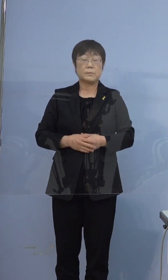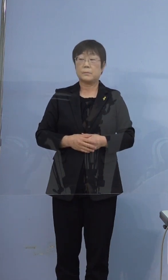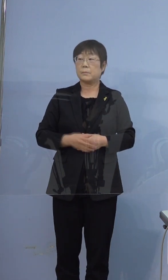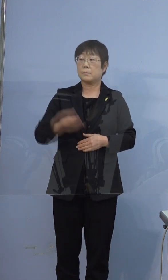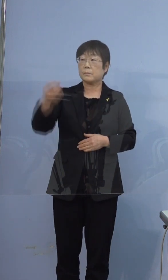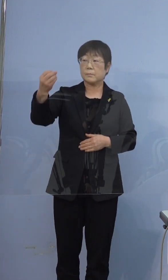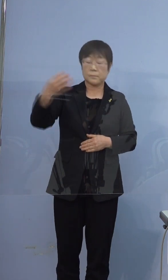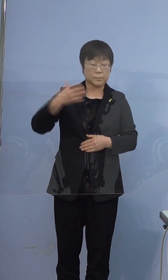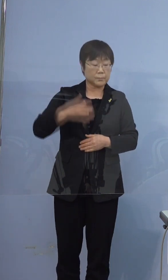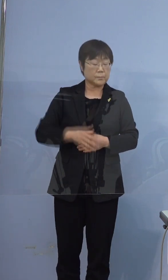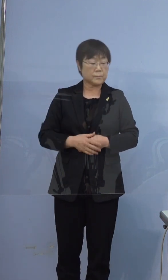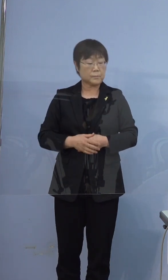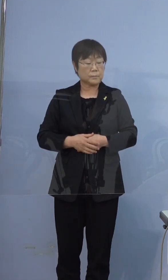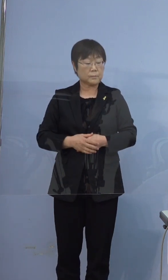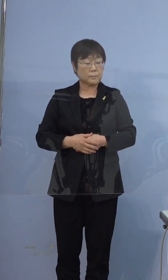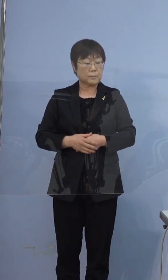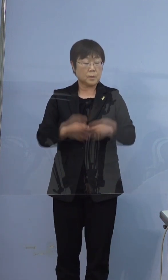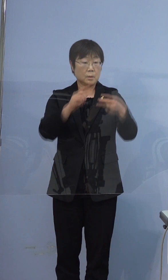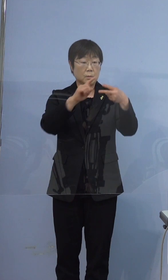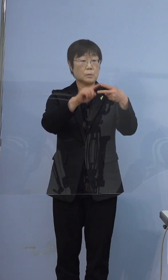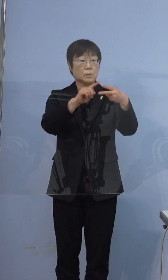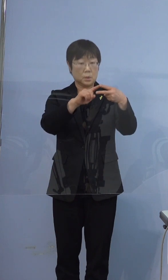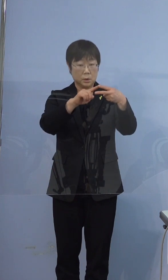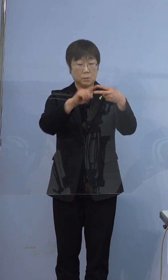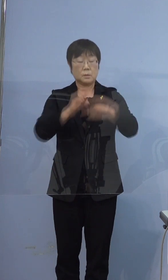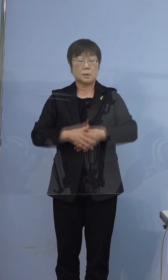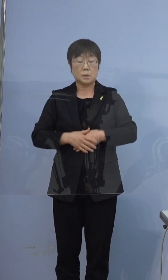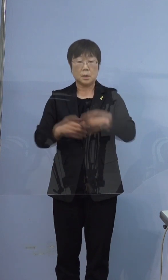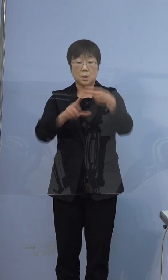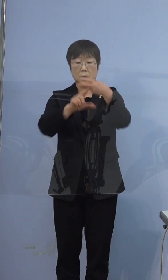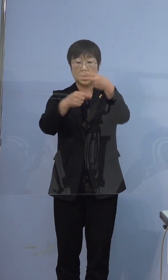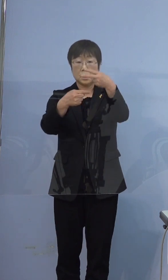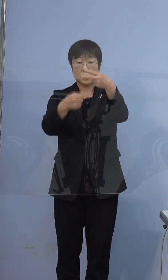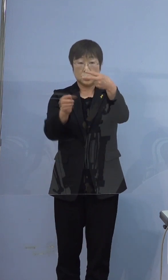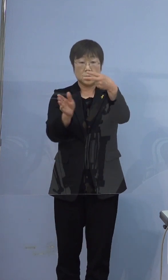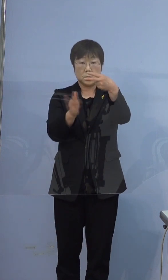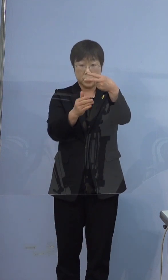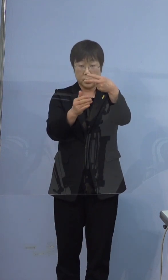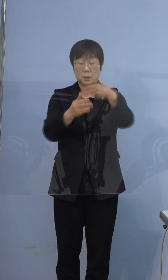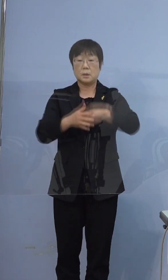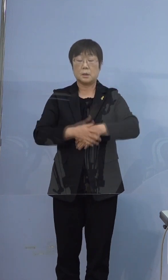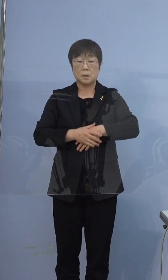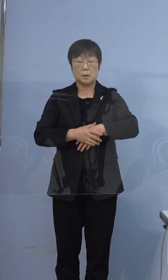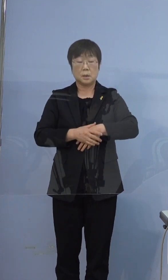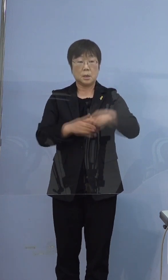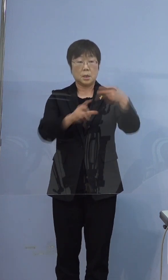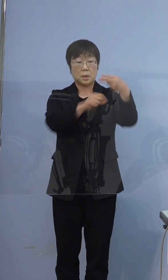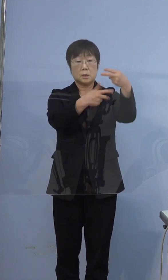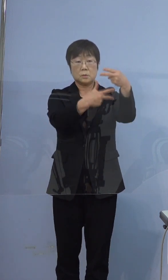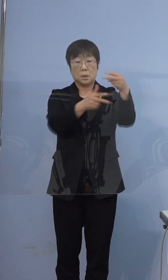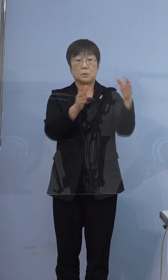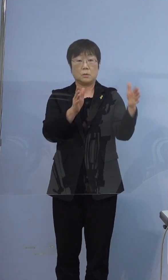396例目の方なんですけど、2月1日から7日に